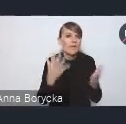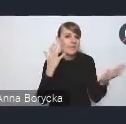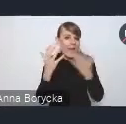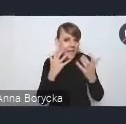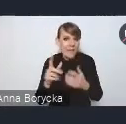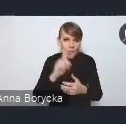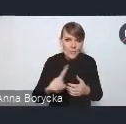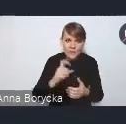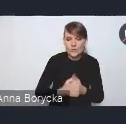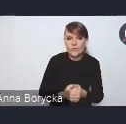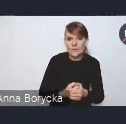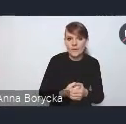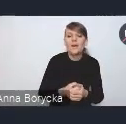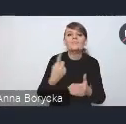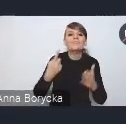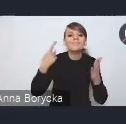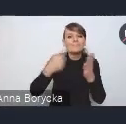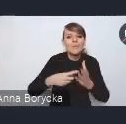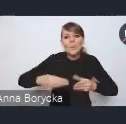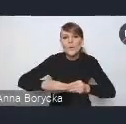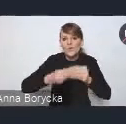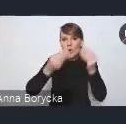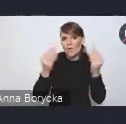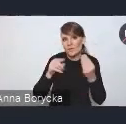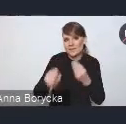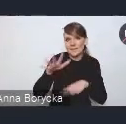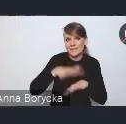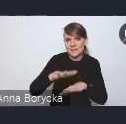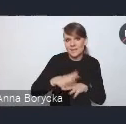dążąc do rozwoju tego systemu usług cyfrowych.